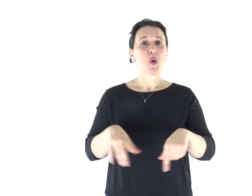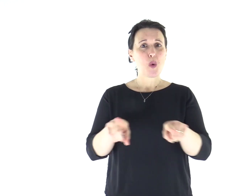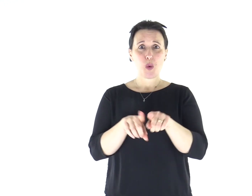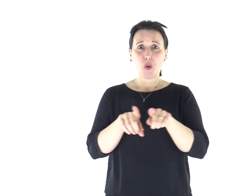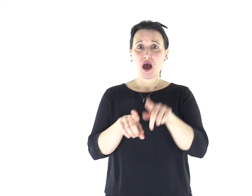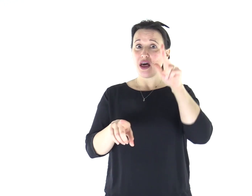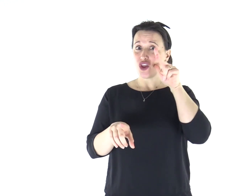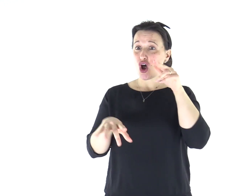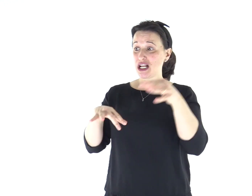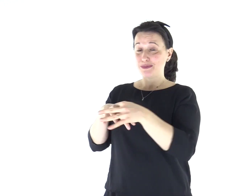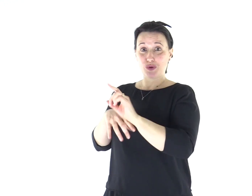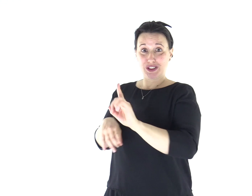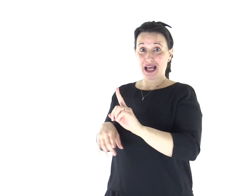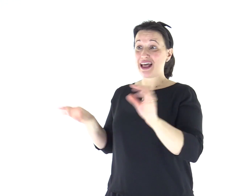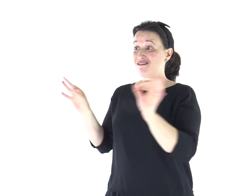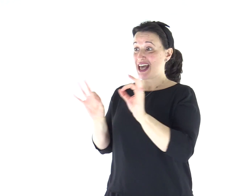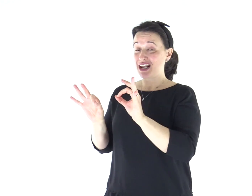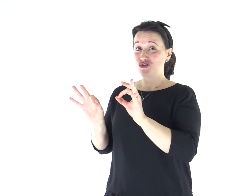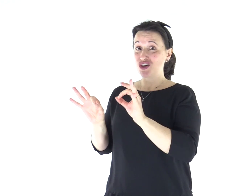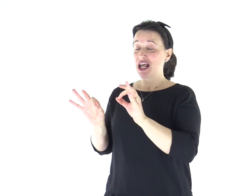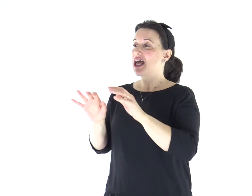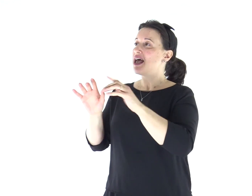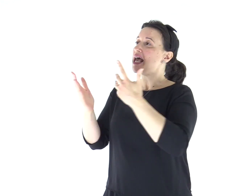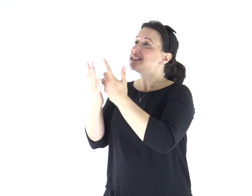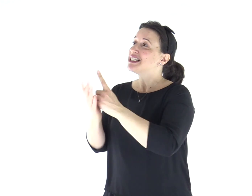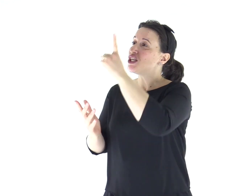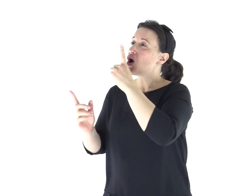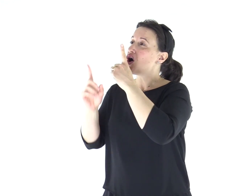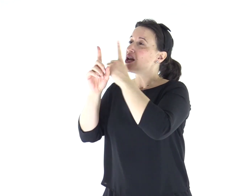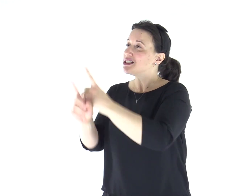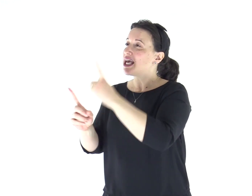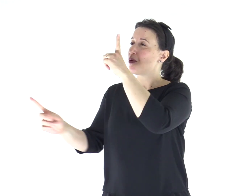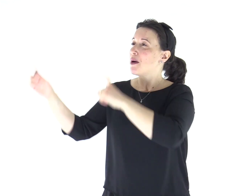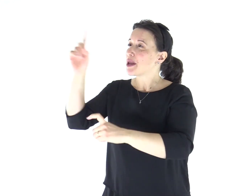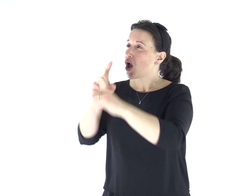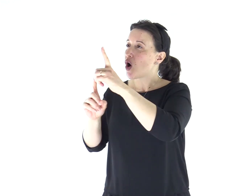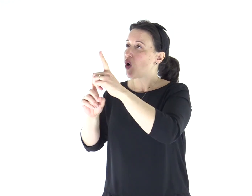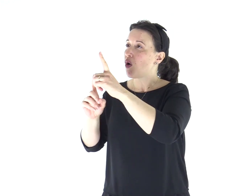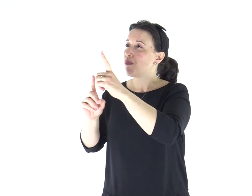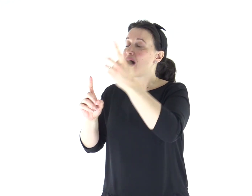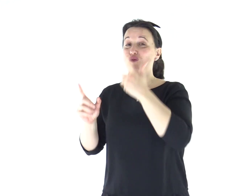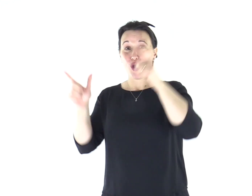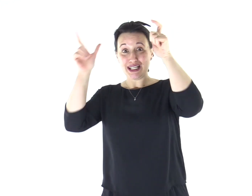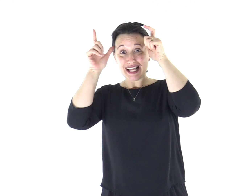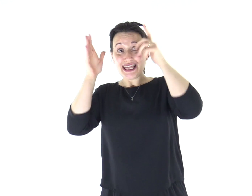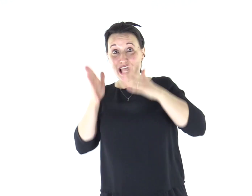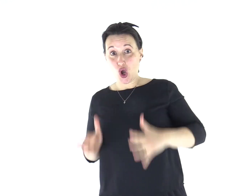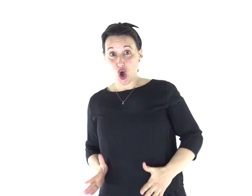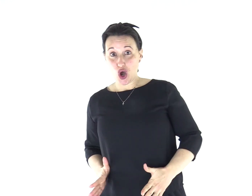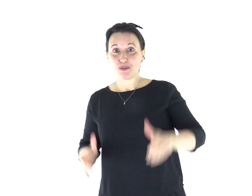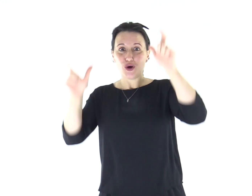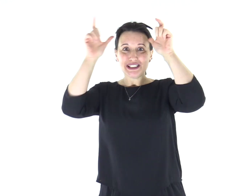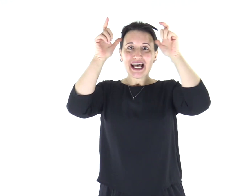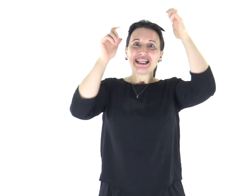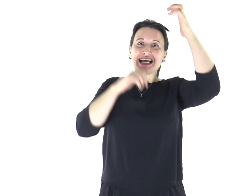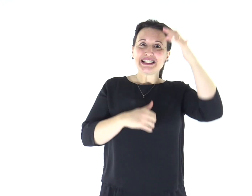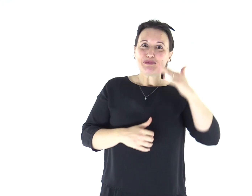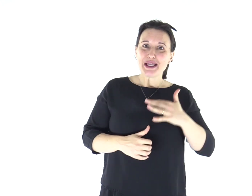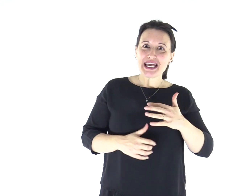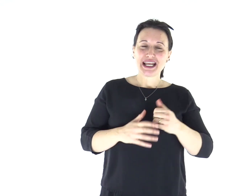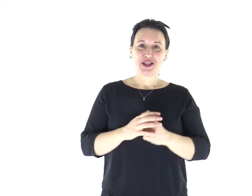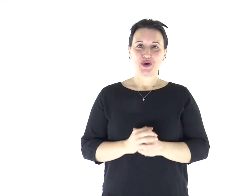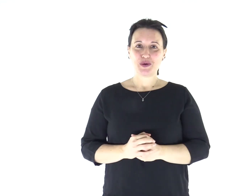Così la donna non sposata, come la vergine, si preoccupa delle cose del Signore, per essere santa nel corpo e nello spirito;